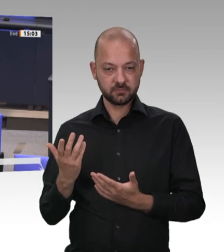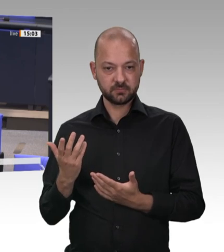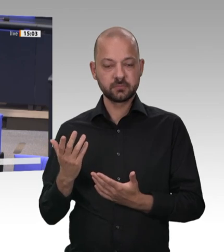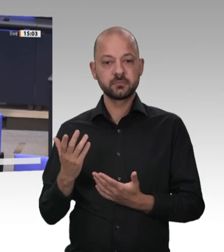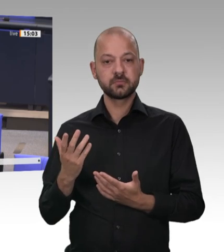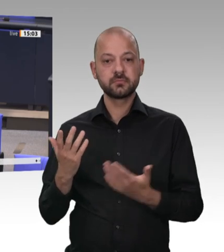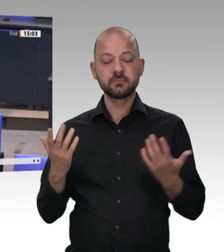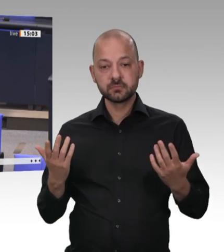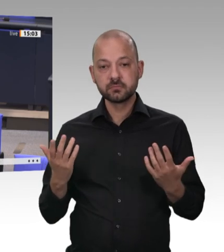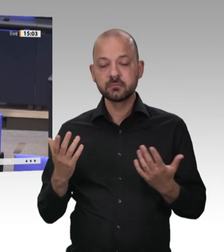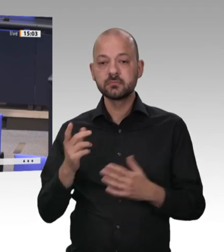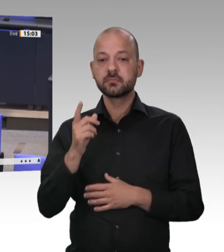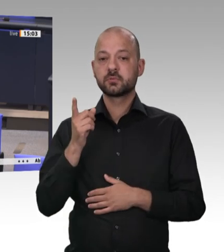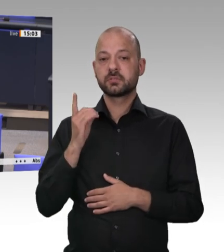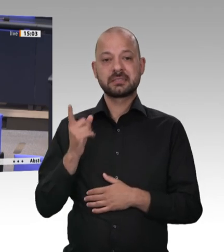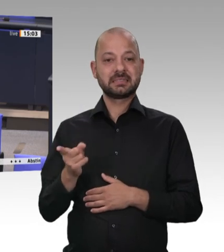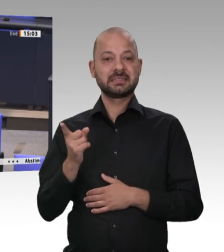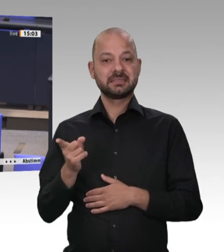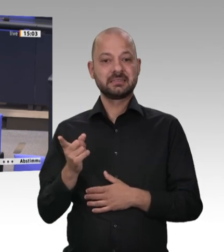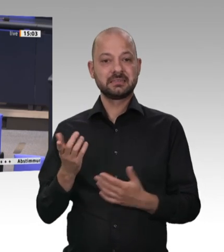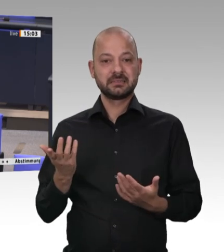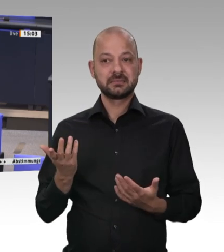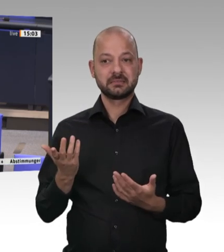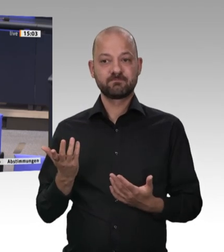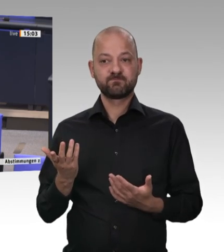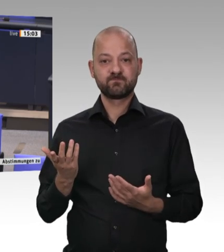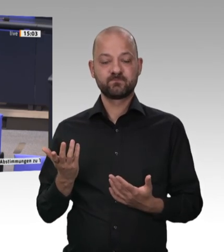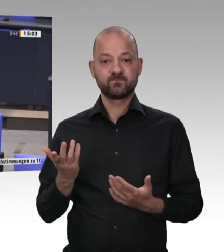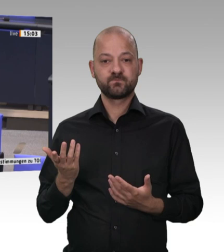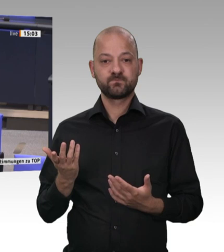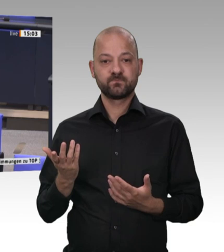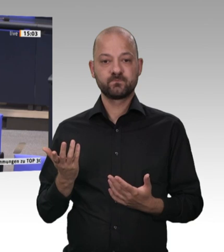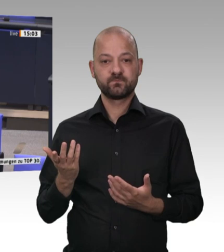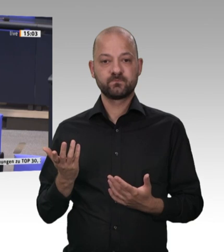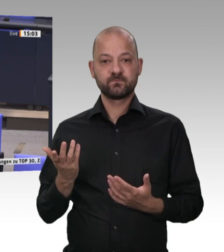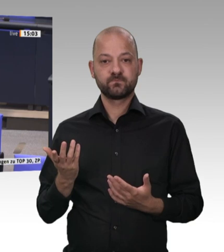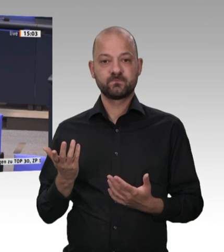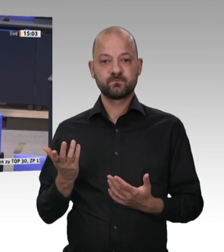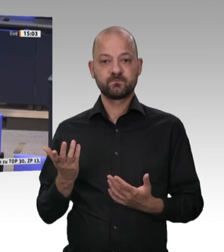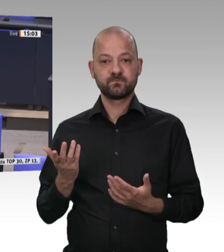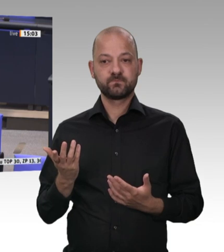dass Frau Otte-Kinast an dieser Stelle ihre Position geändert hat;